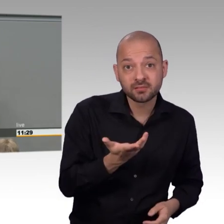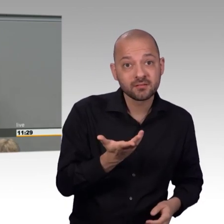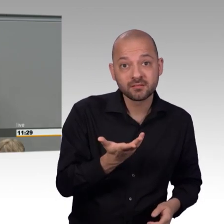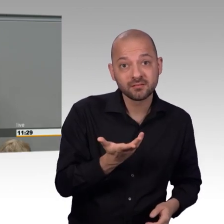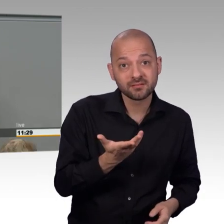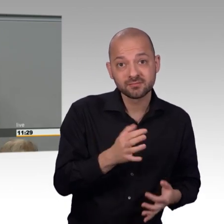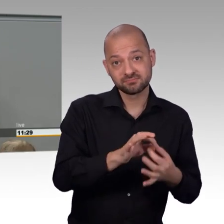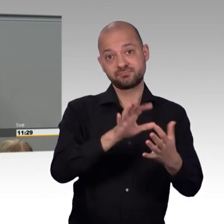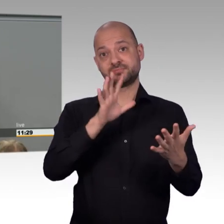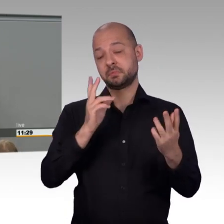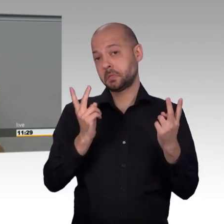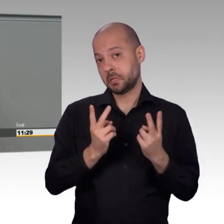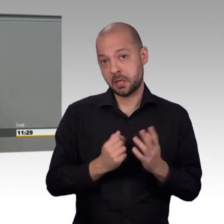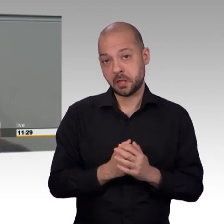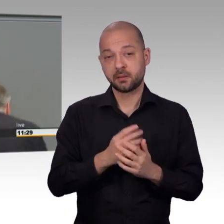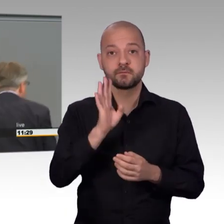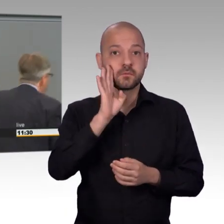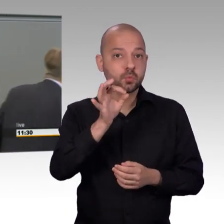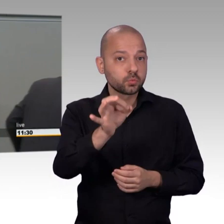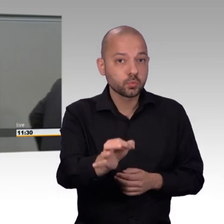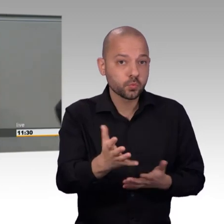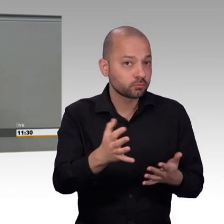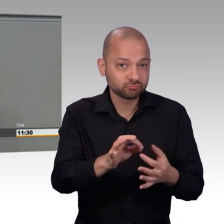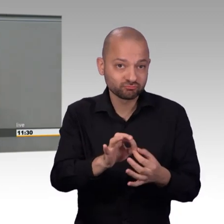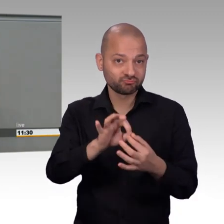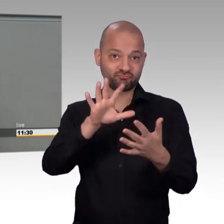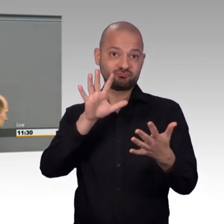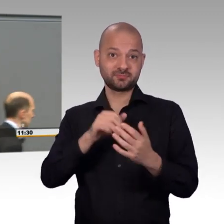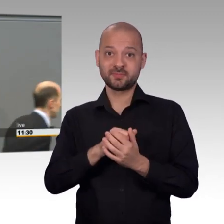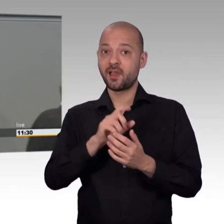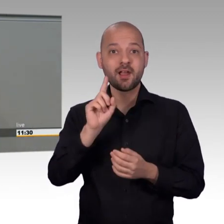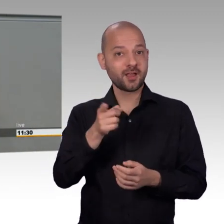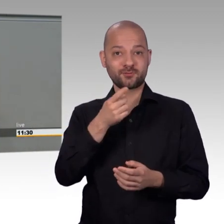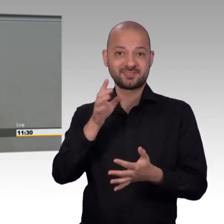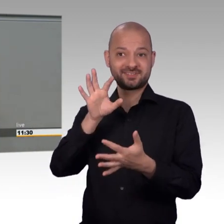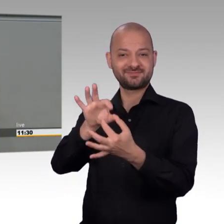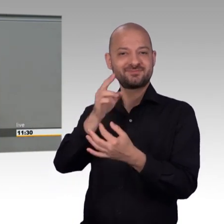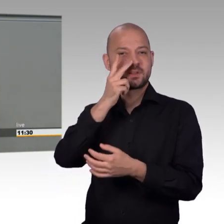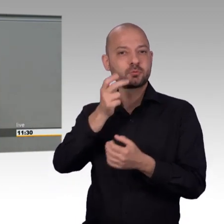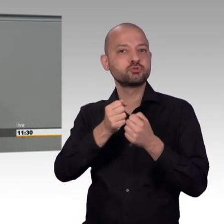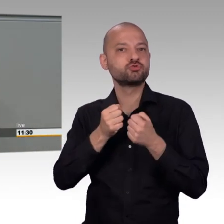wird aktuell leider weder dem Charakter des Petitionsrechts als Grundrecht und Jedermannsrecht,